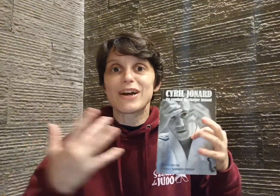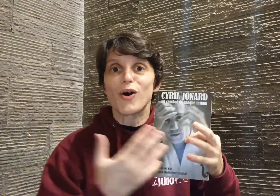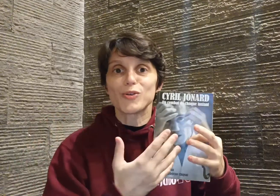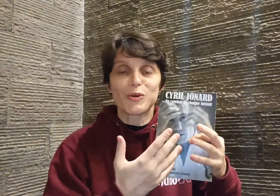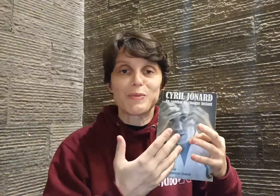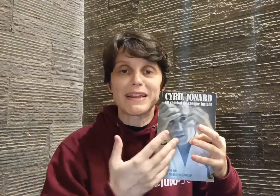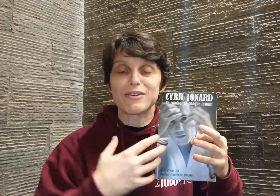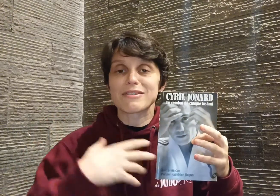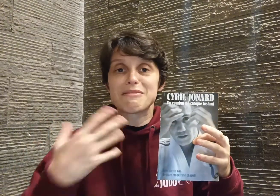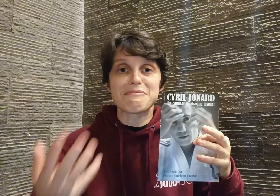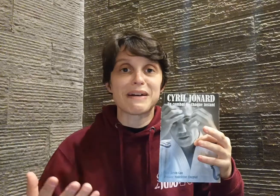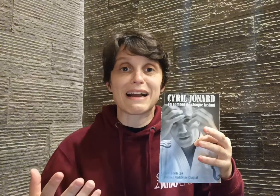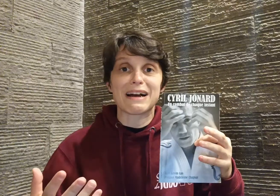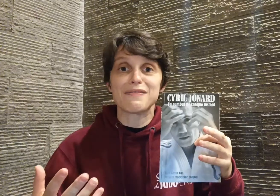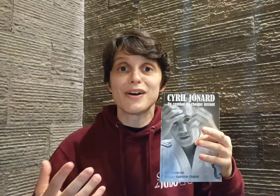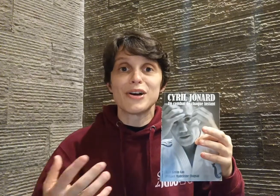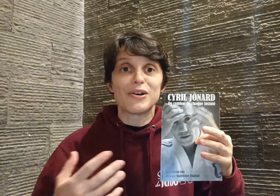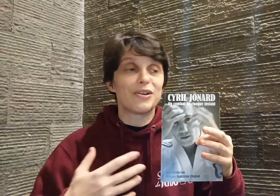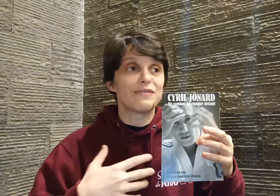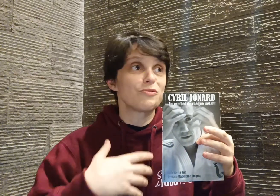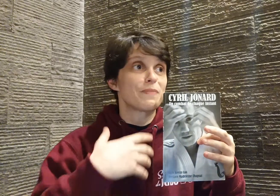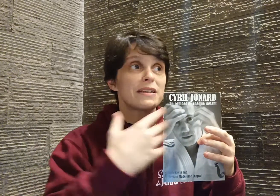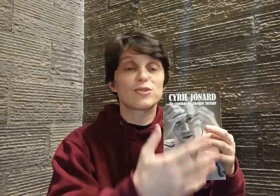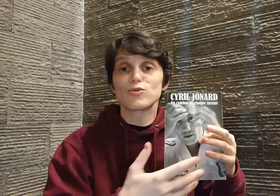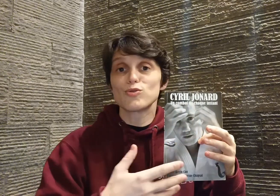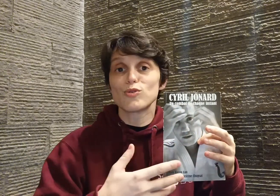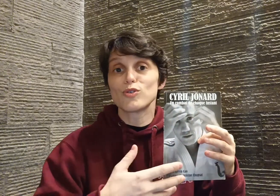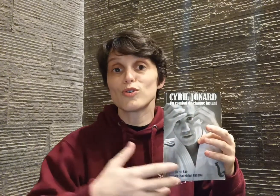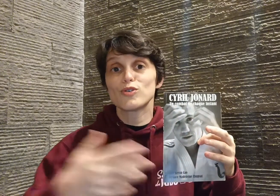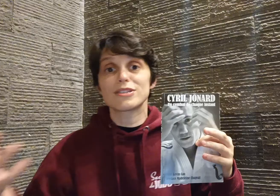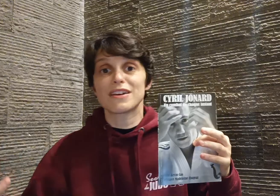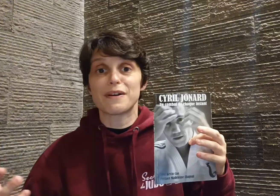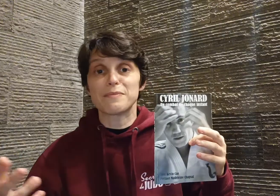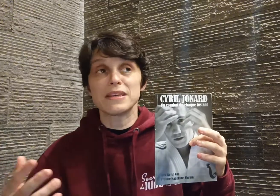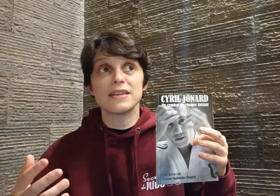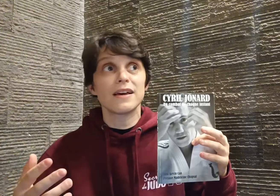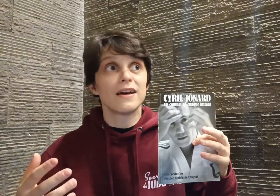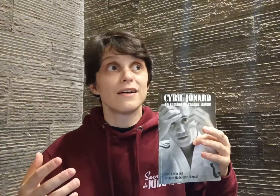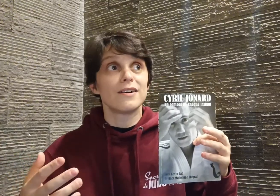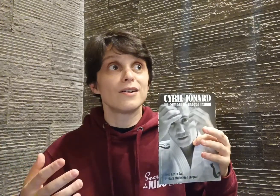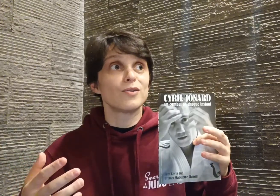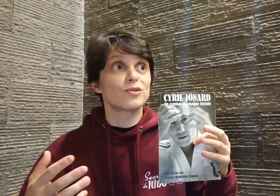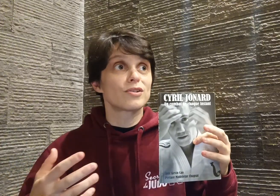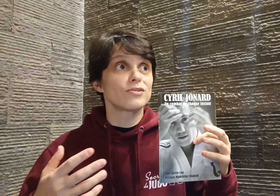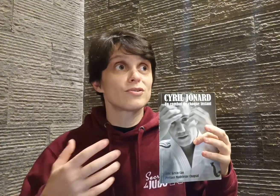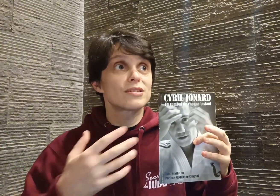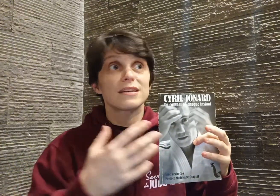"entremêlé" : dans un même paragraphe, il va nous parler de son judo, de sa famille, autant de ses